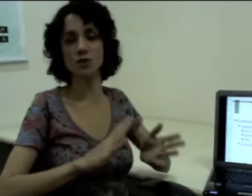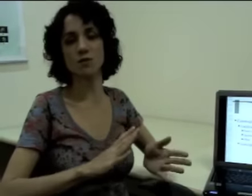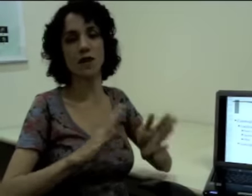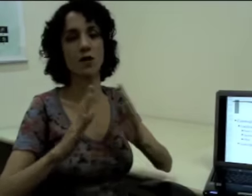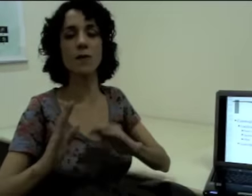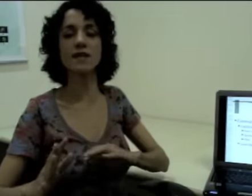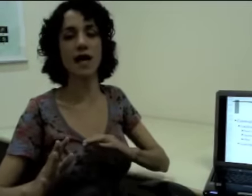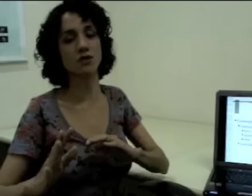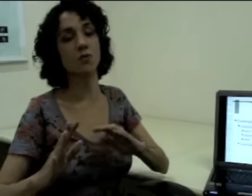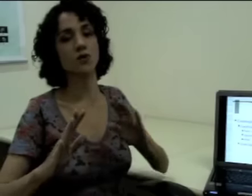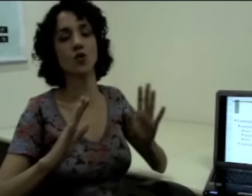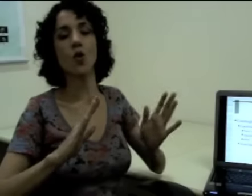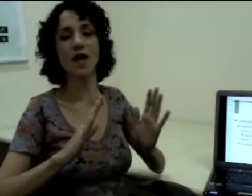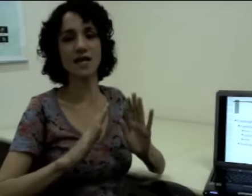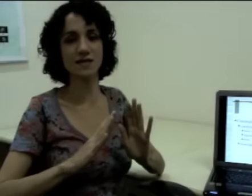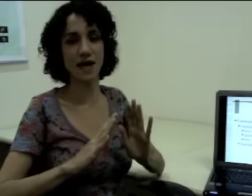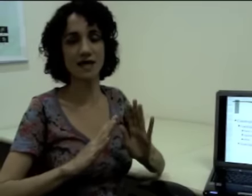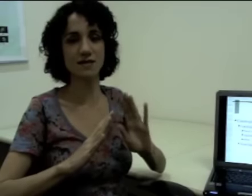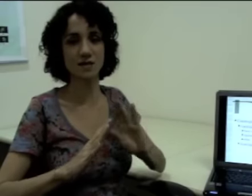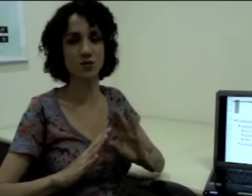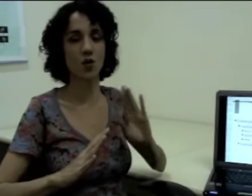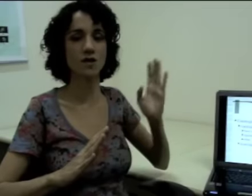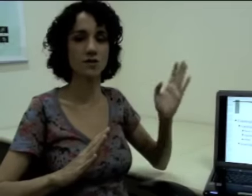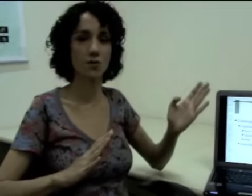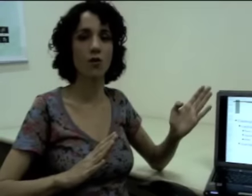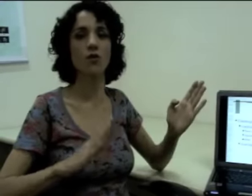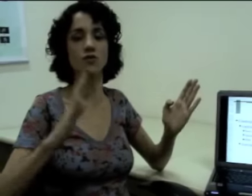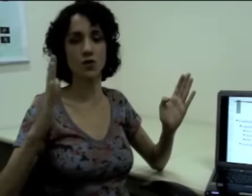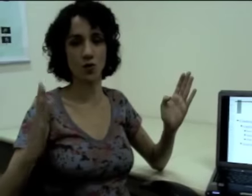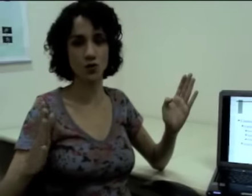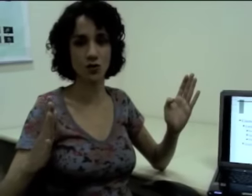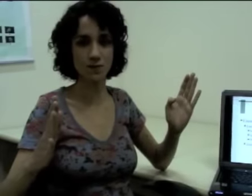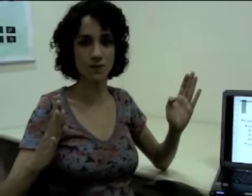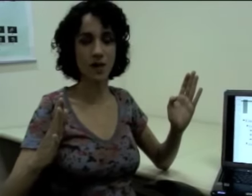“uma de manhã e outra à tarde”, eu posso localizar essas escolas em um ponto e outro.